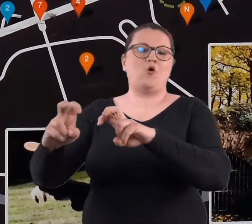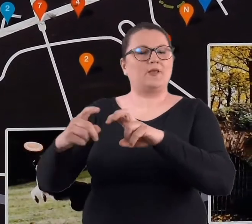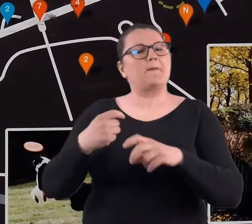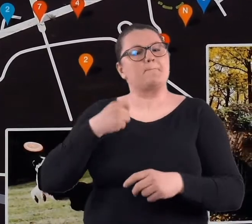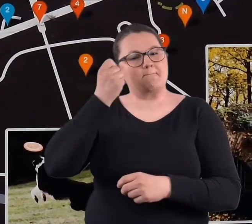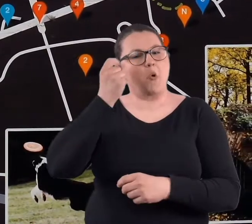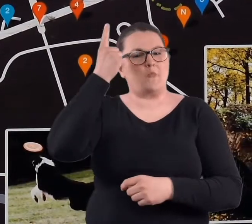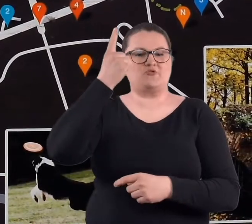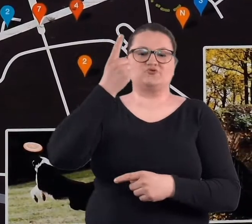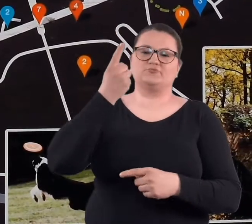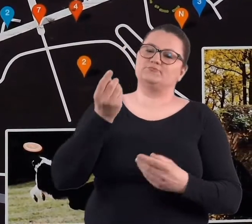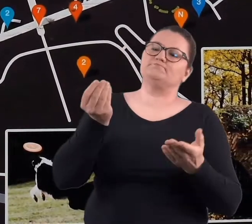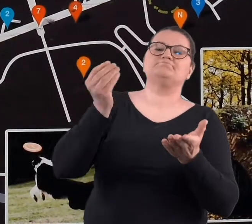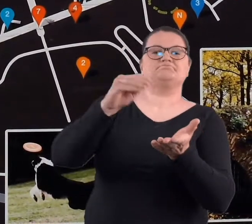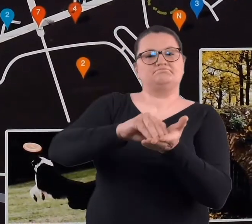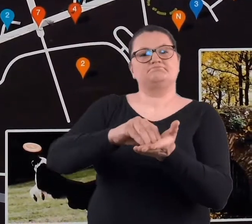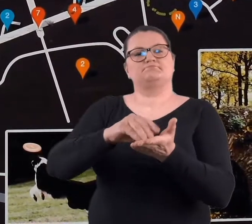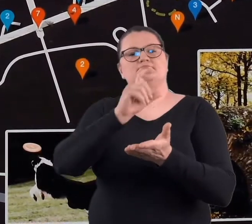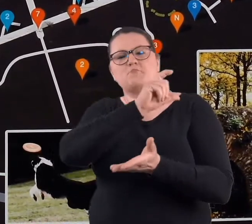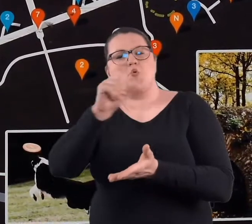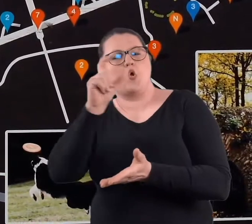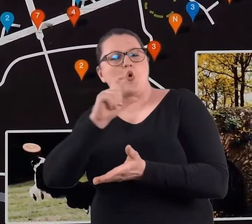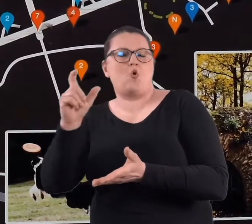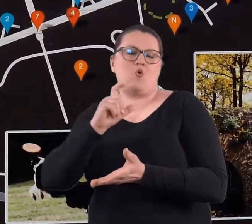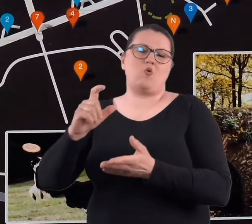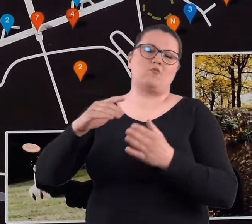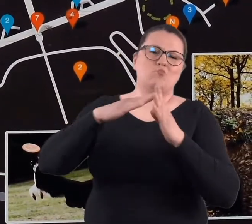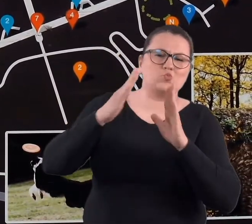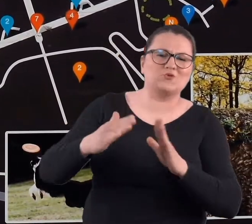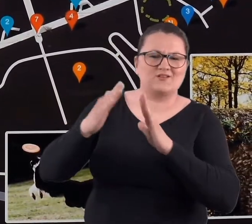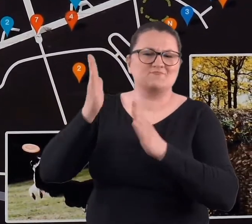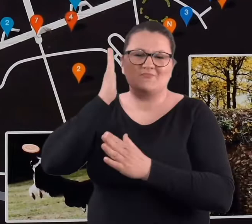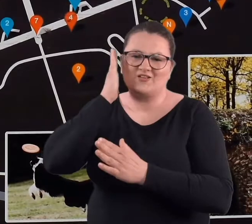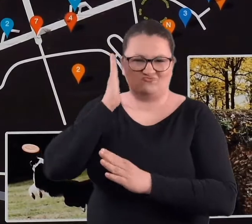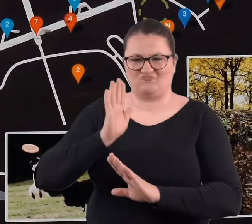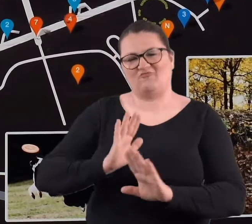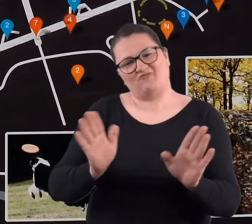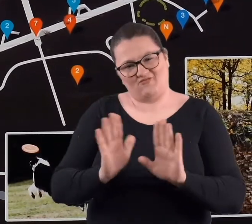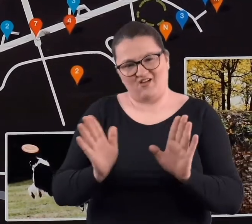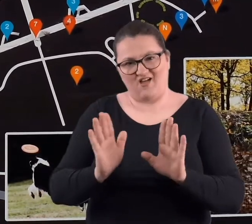tam żadnych budynków mieszkalnych, bo jakby nie było, bardzo